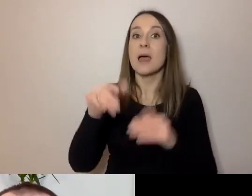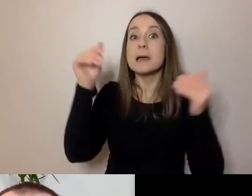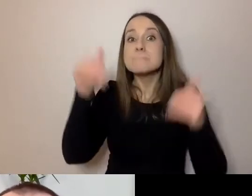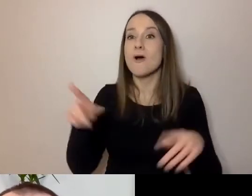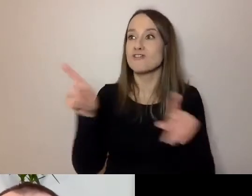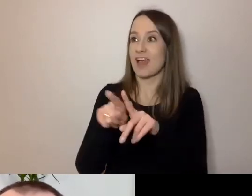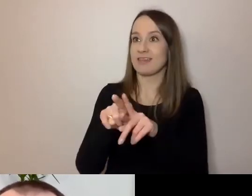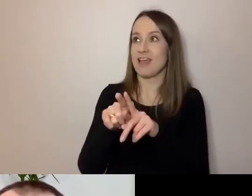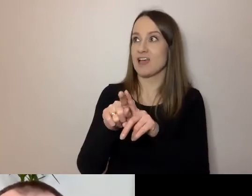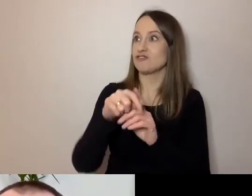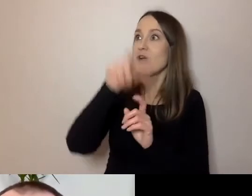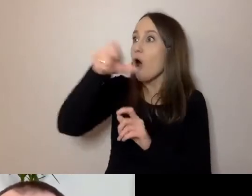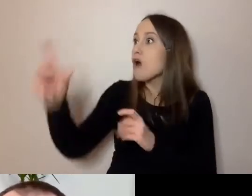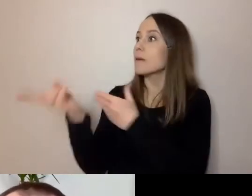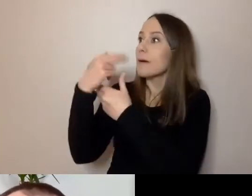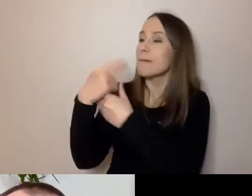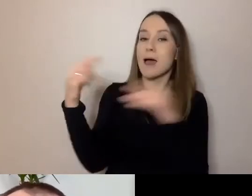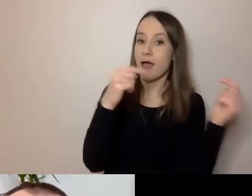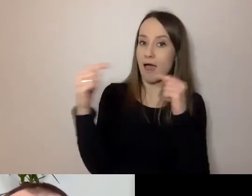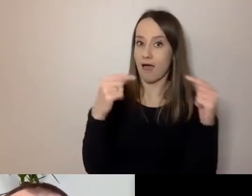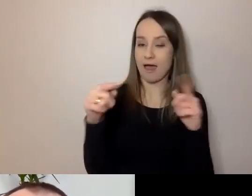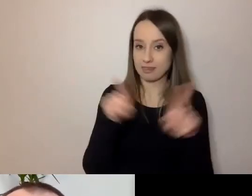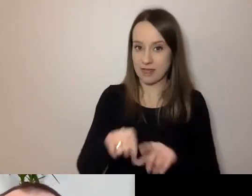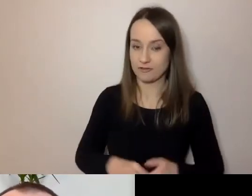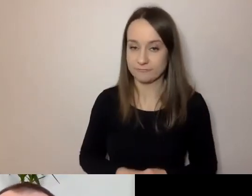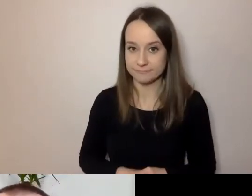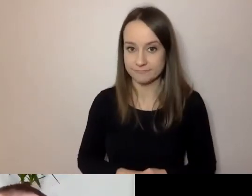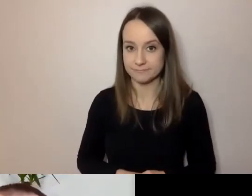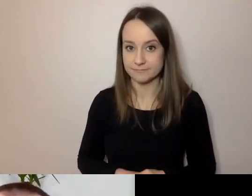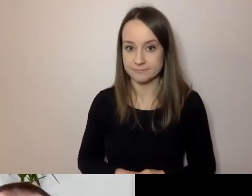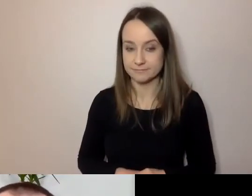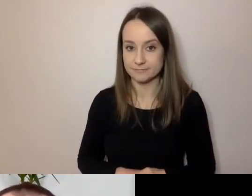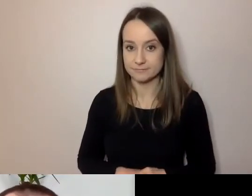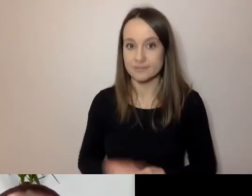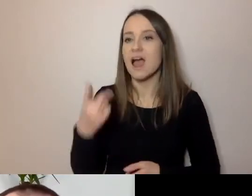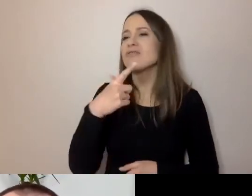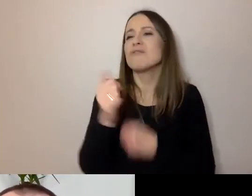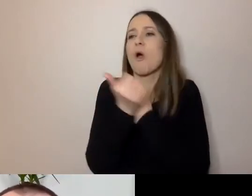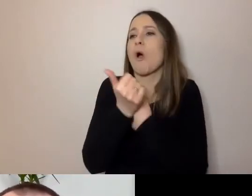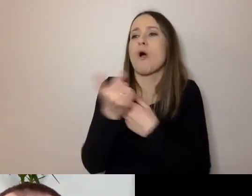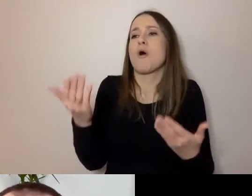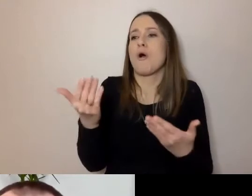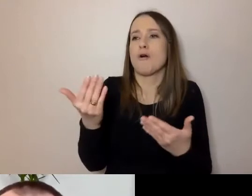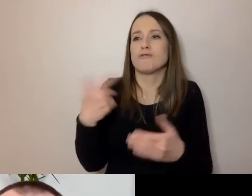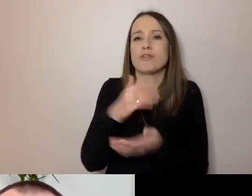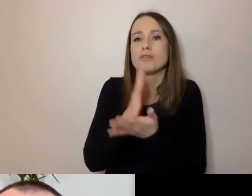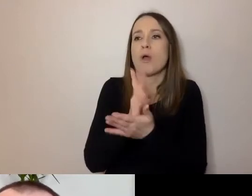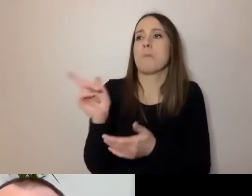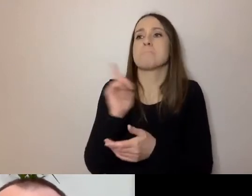Nie tylko, żeby była to rozmowa nasza czy osób zainteresowanych dostępnością.